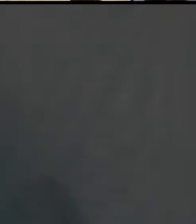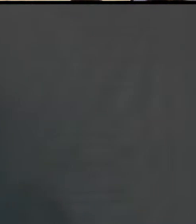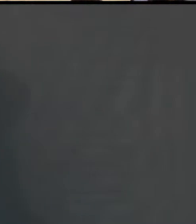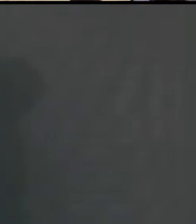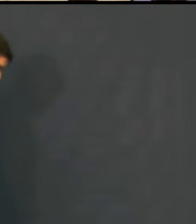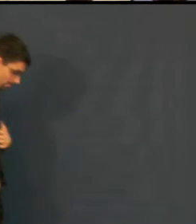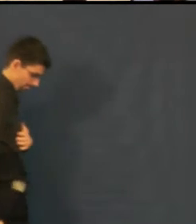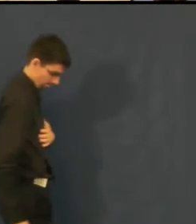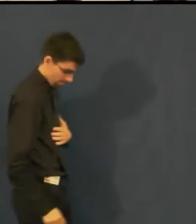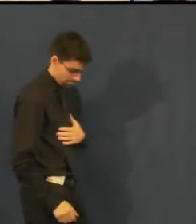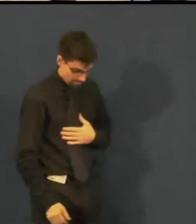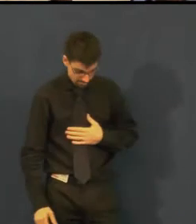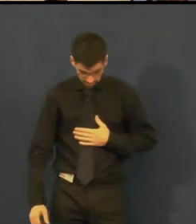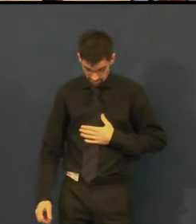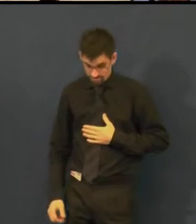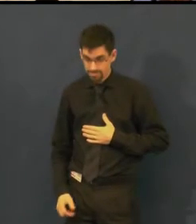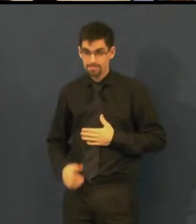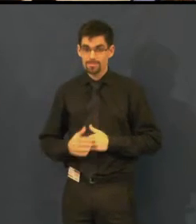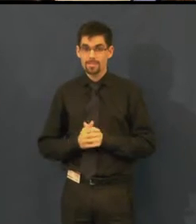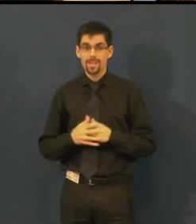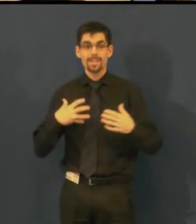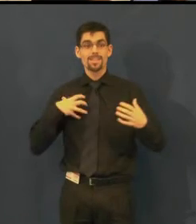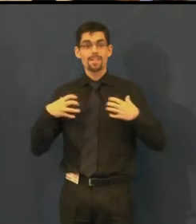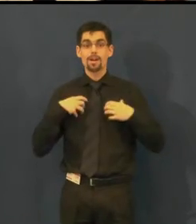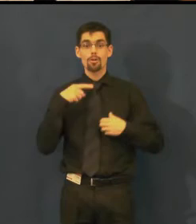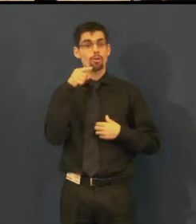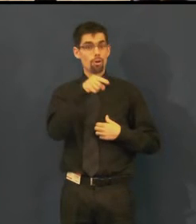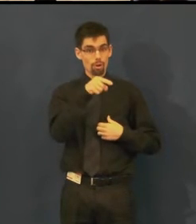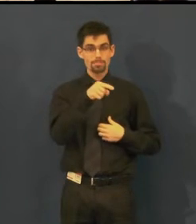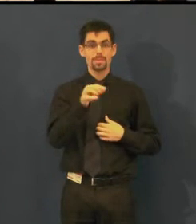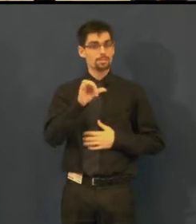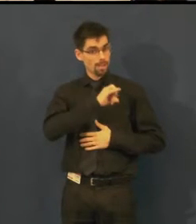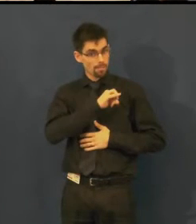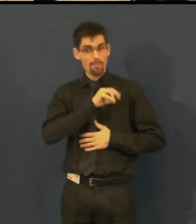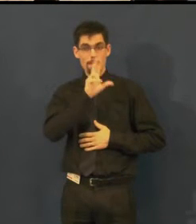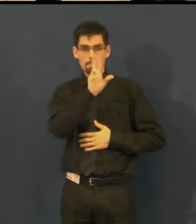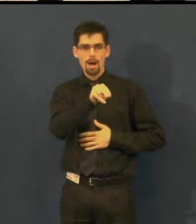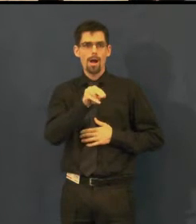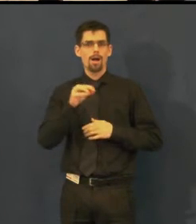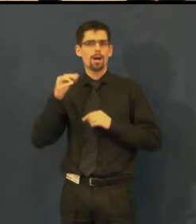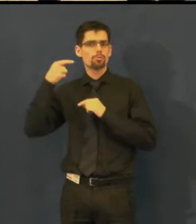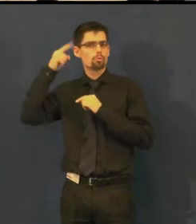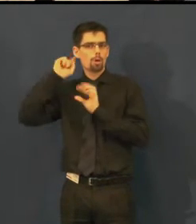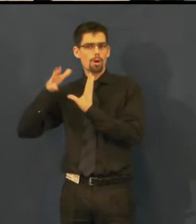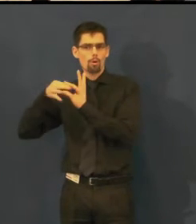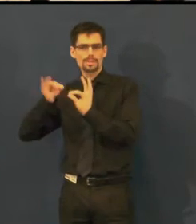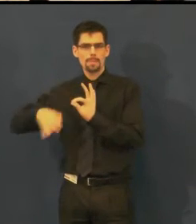a najdeme tam i zmiňovanou indukční smyčku, titulkování